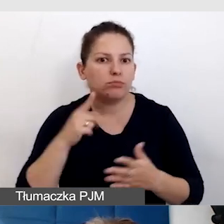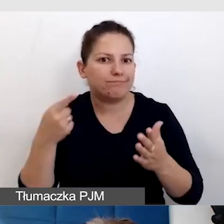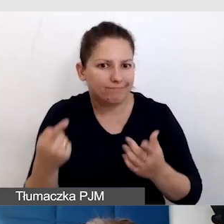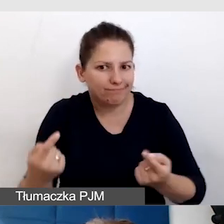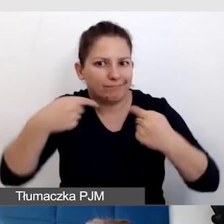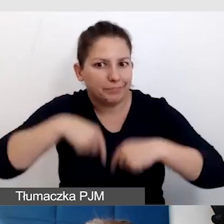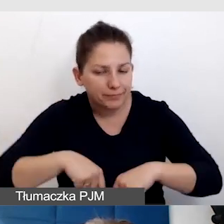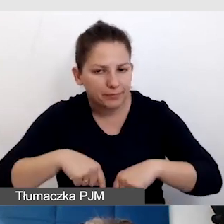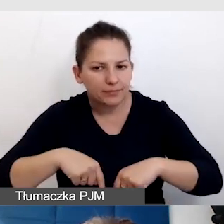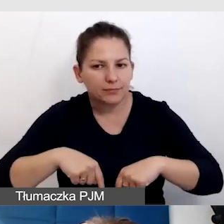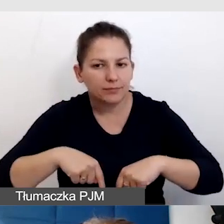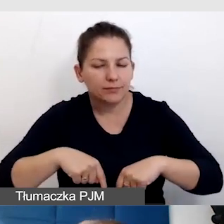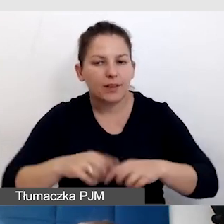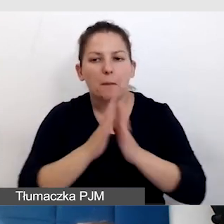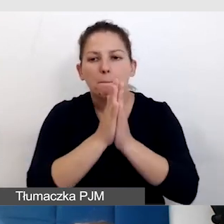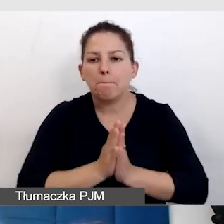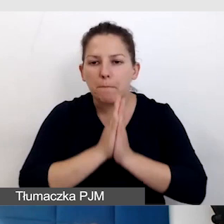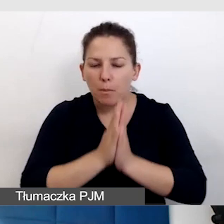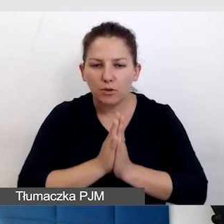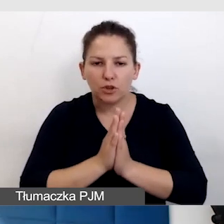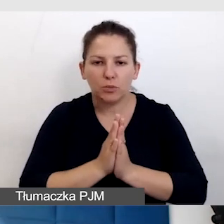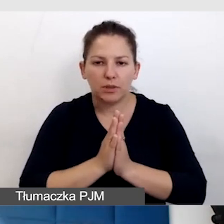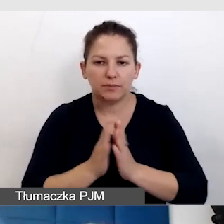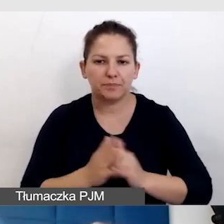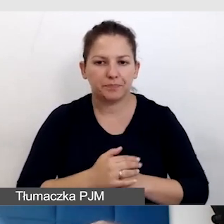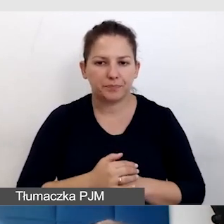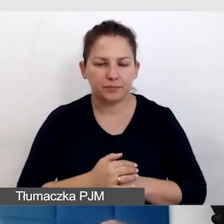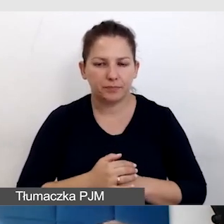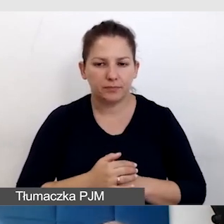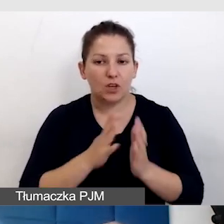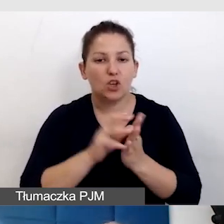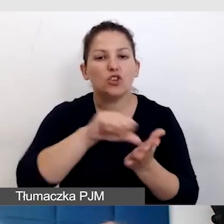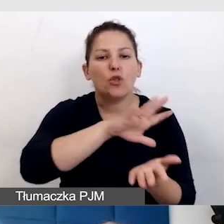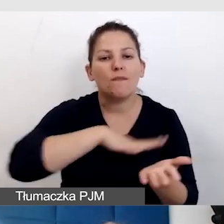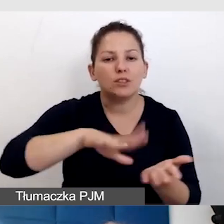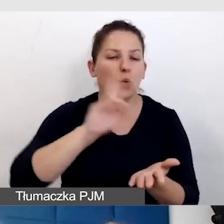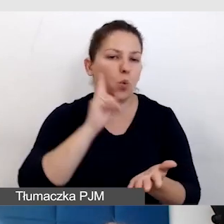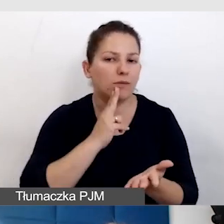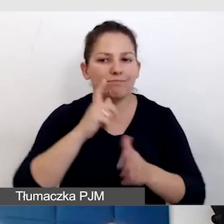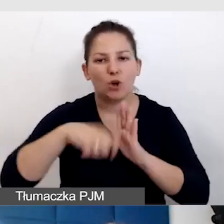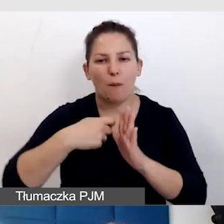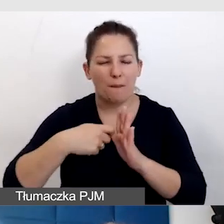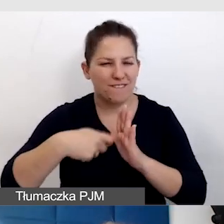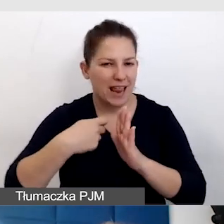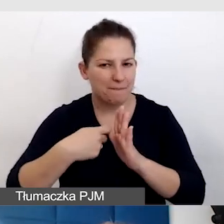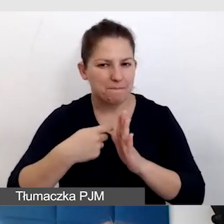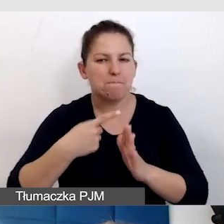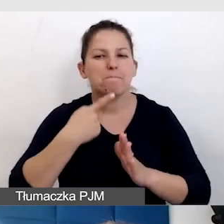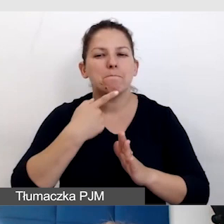poprosiliśmy środowisko Głuchych o zrobienie filmu w polskim języku migowym.